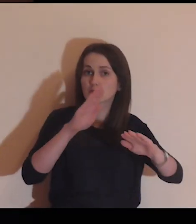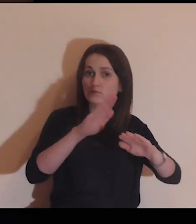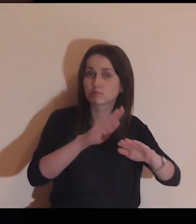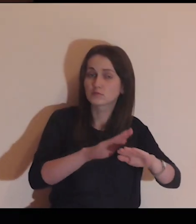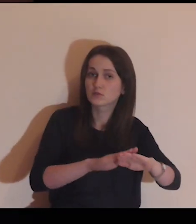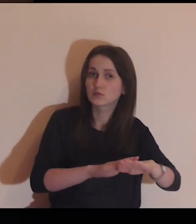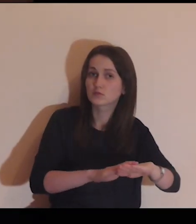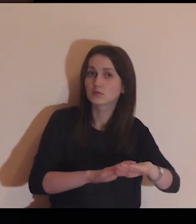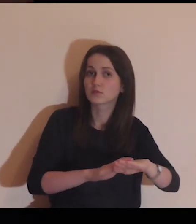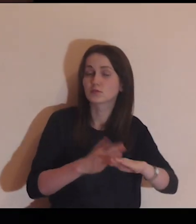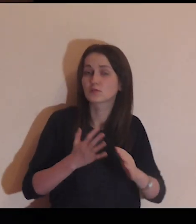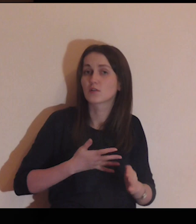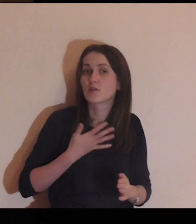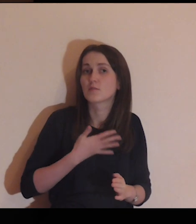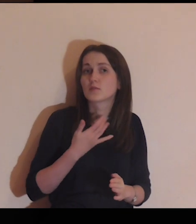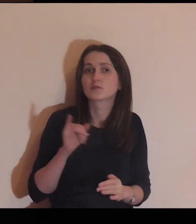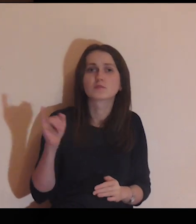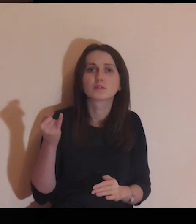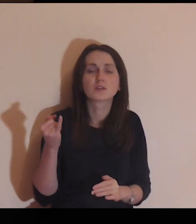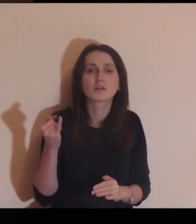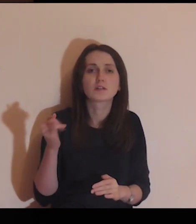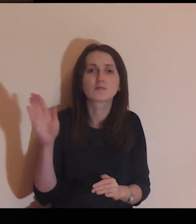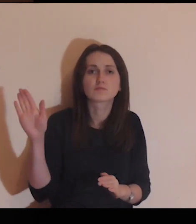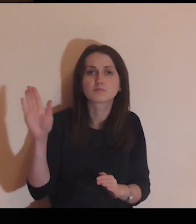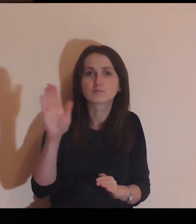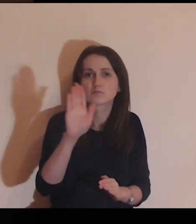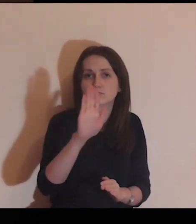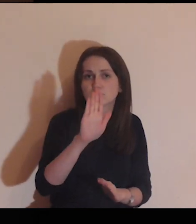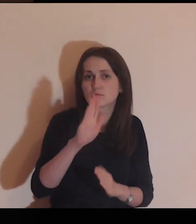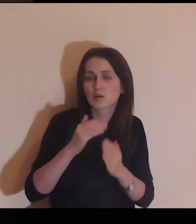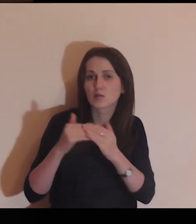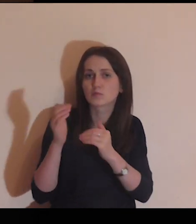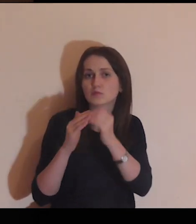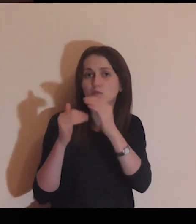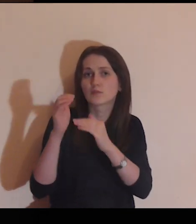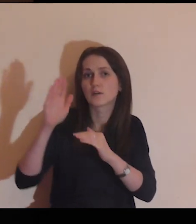Możesz go dotknąć, poczuć, z jakich kamieni jest zbudowany,